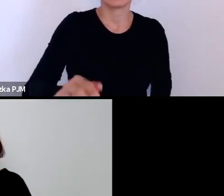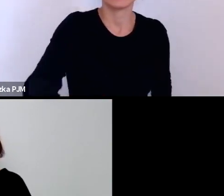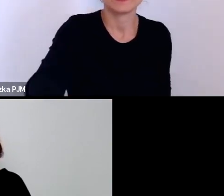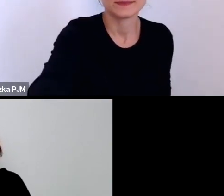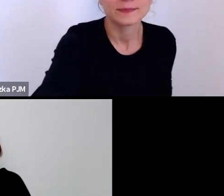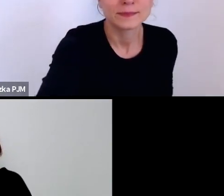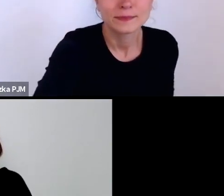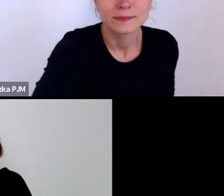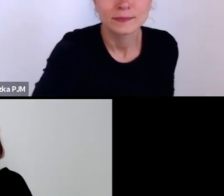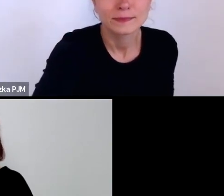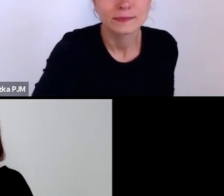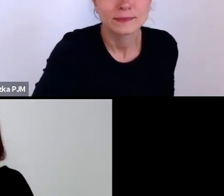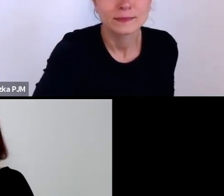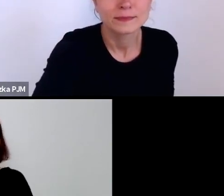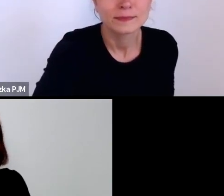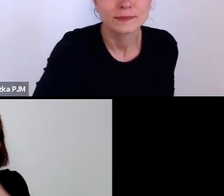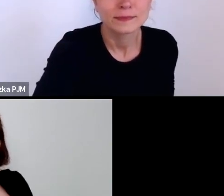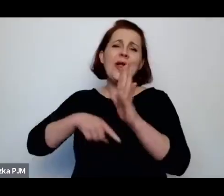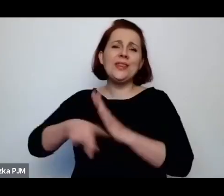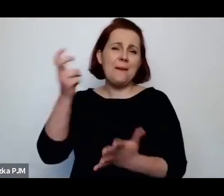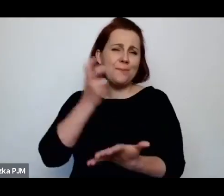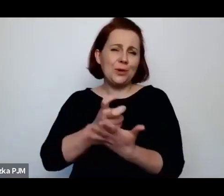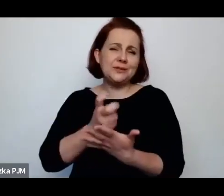To znaczy może nie tyle były to przychodnie dla prostytutek